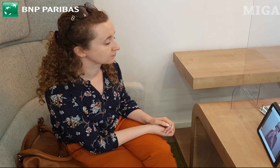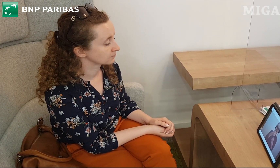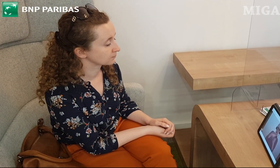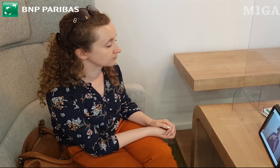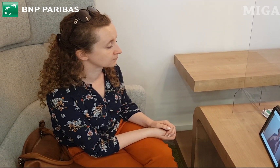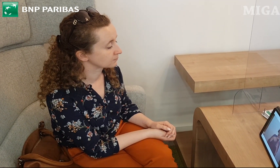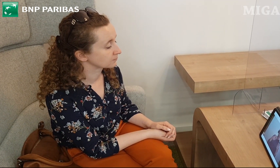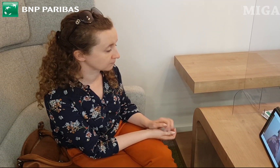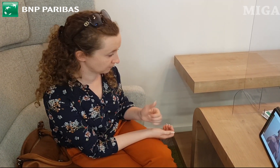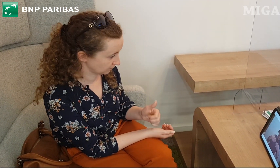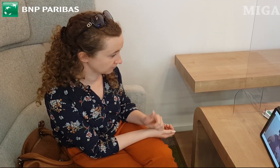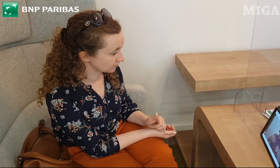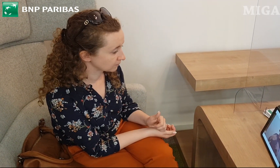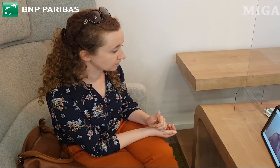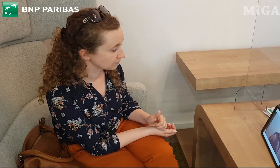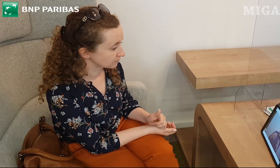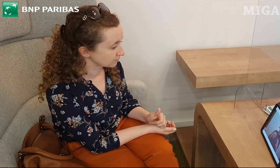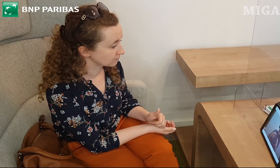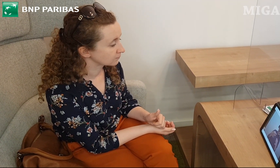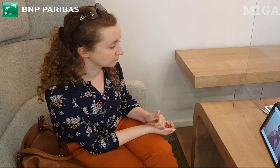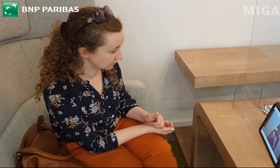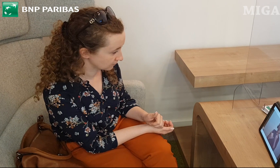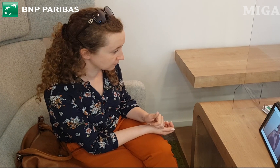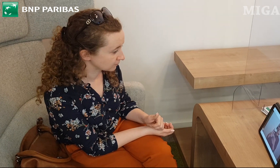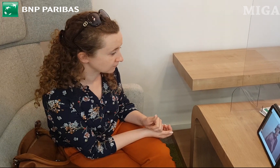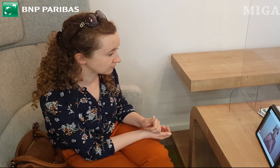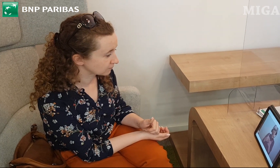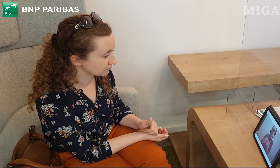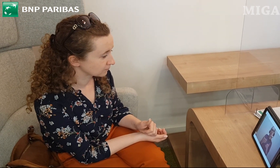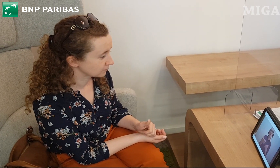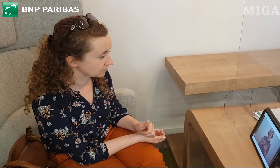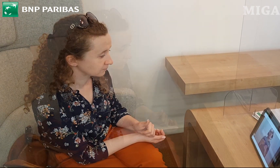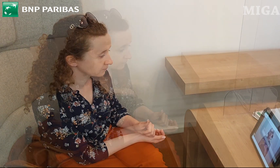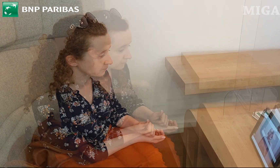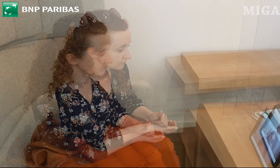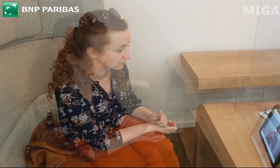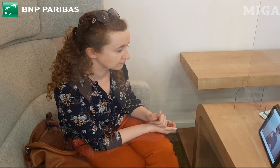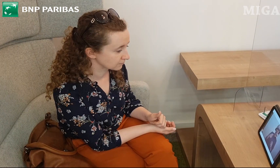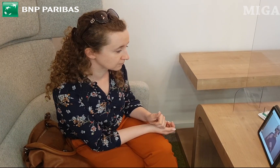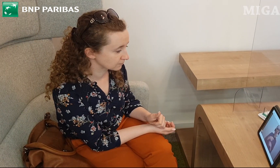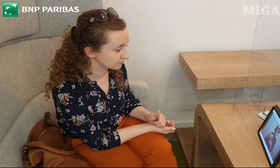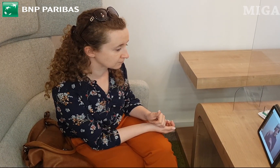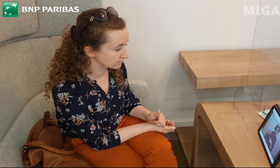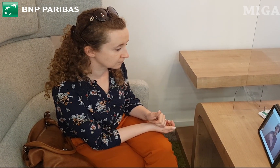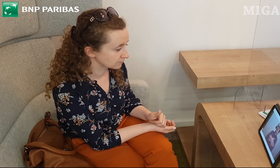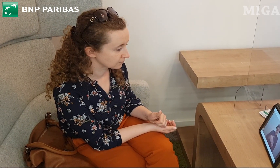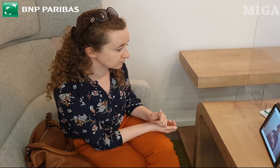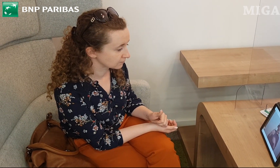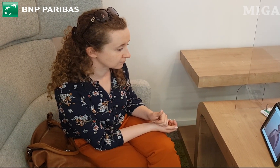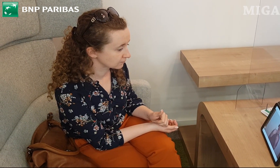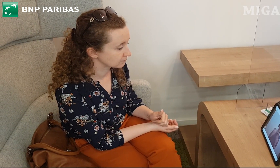dla osób, które cenią sobie ekonomiczne rozwiązania. Jest to karta bezpłatna,